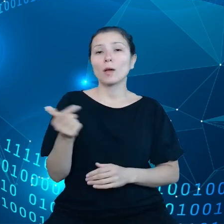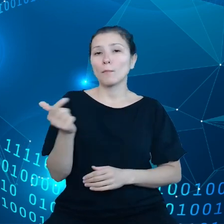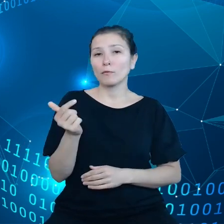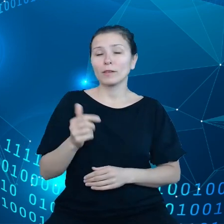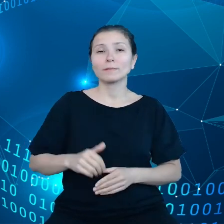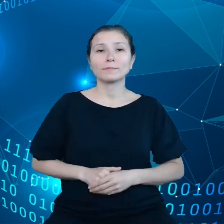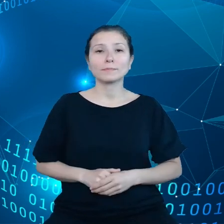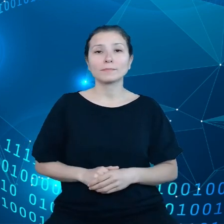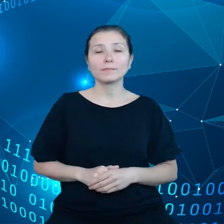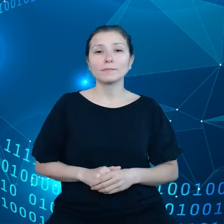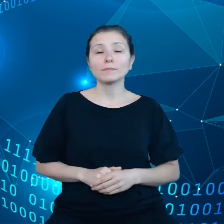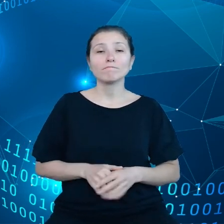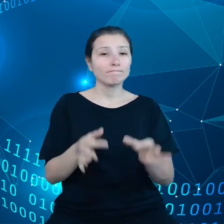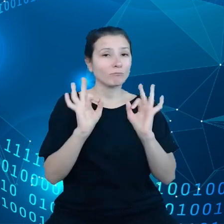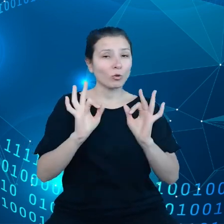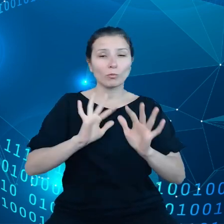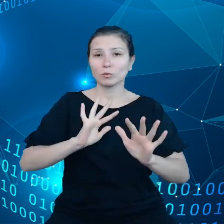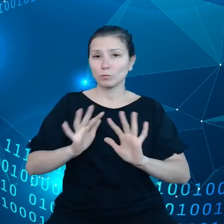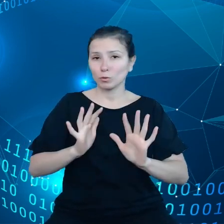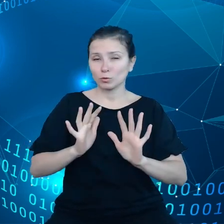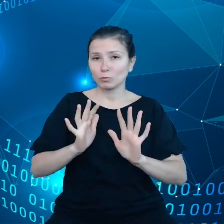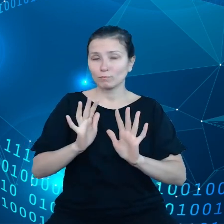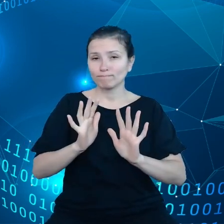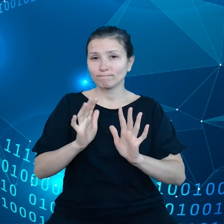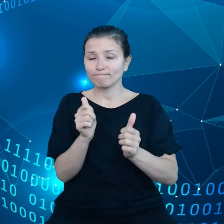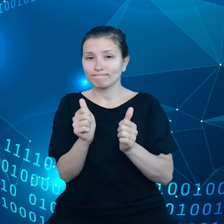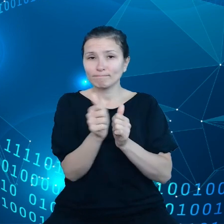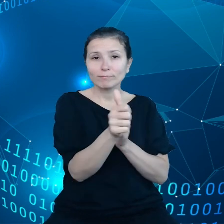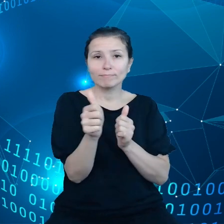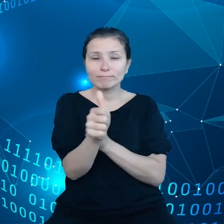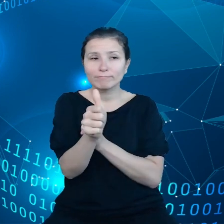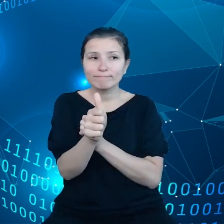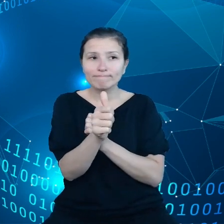odpowiednio wychodzić naprzeciw wyzwaniom związanym